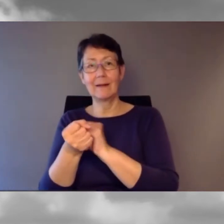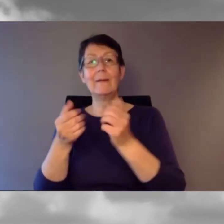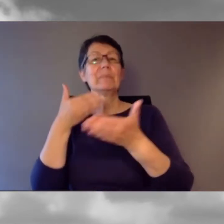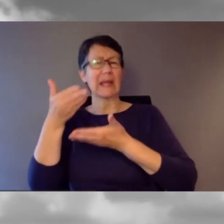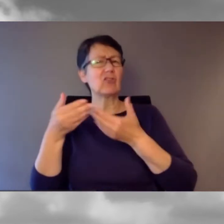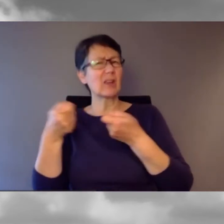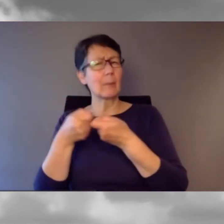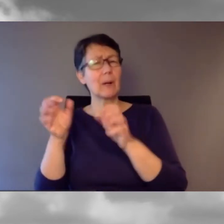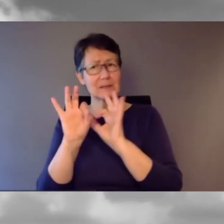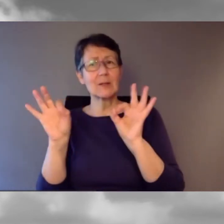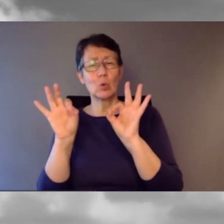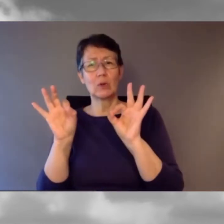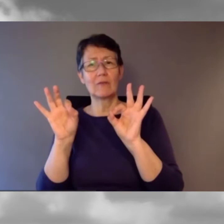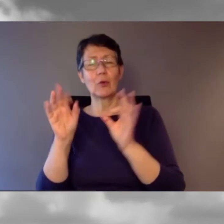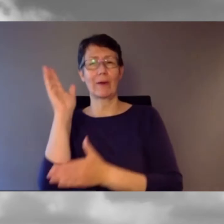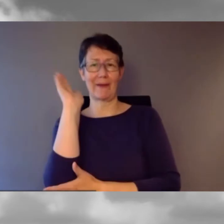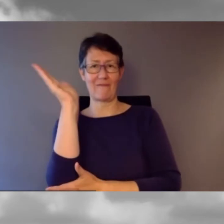Das passt sehr gut für das Referat, das wir jetzt hören.